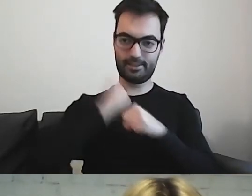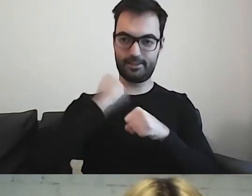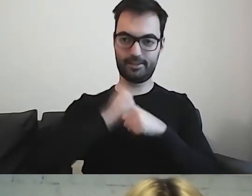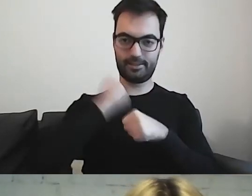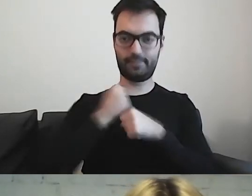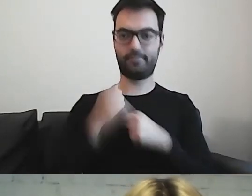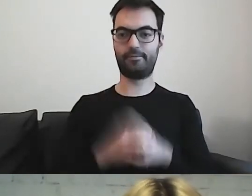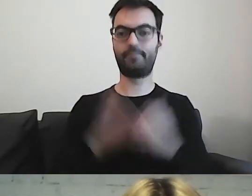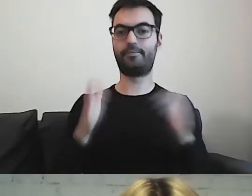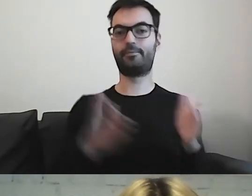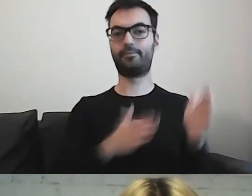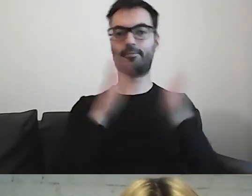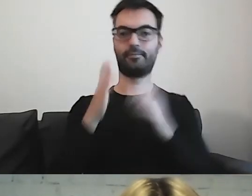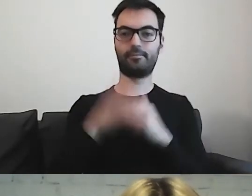Przejdźmy do meritum.